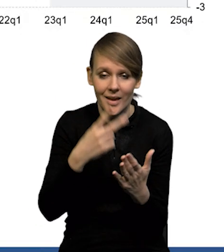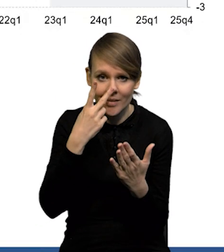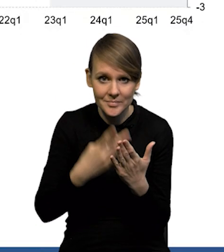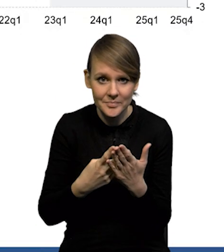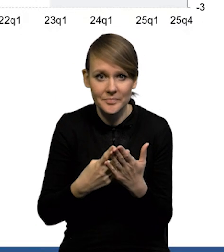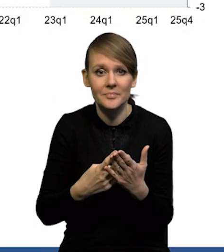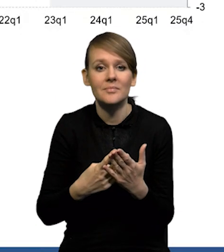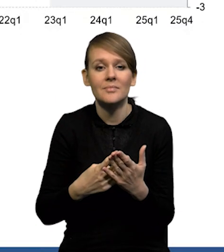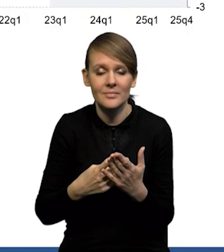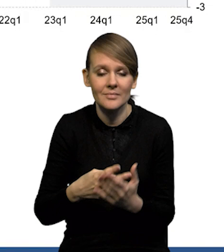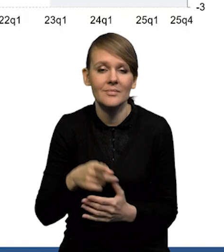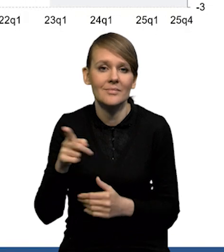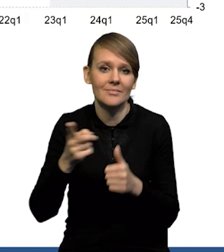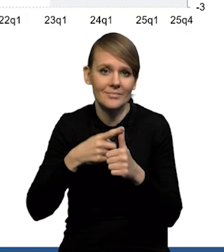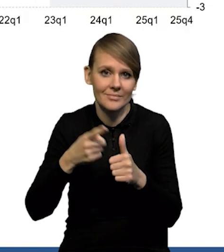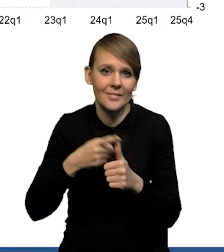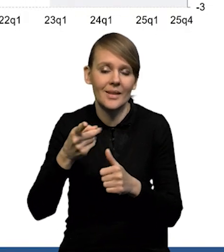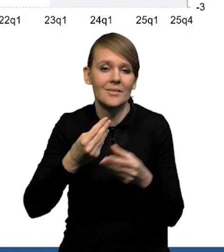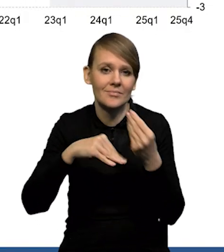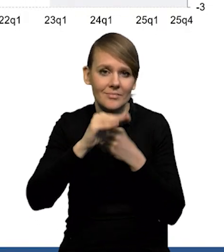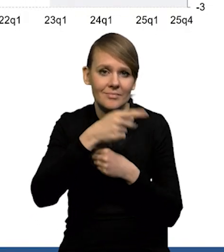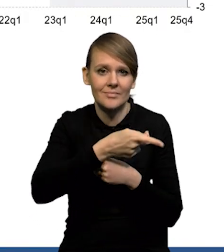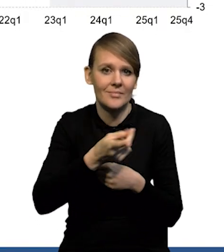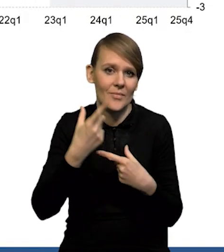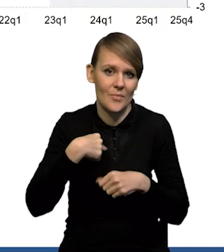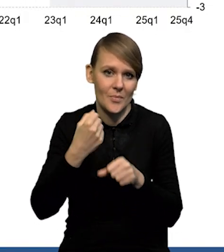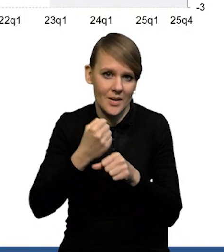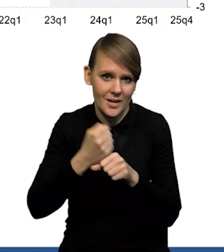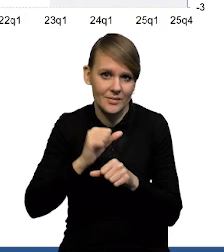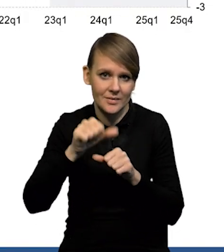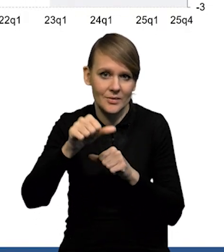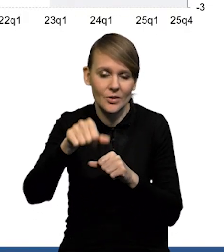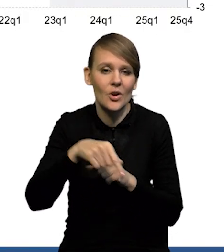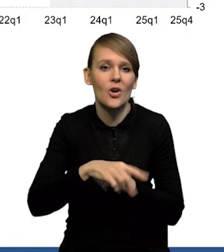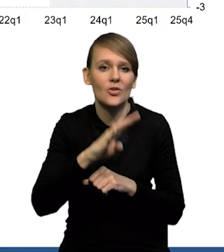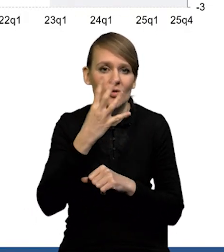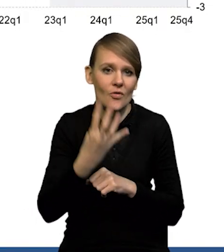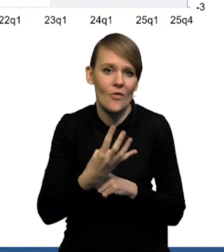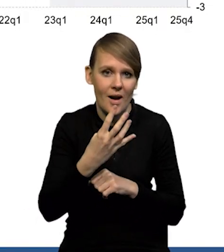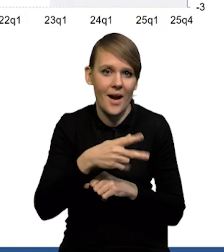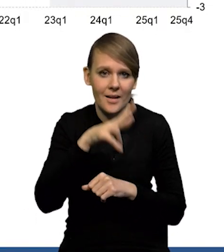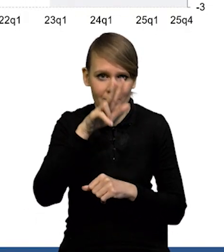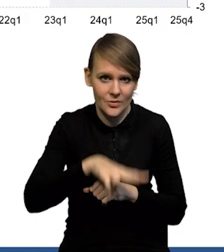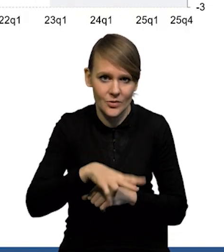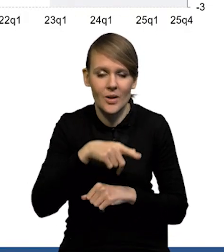dane BAEL pokazały na wzrost liczby pracujących w ujęciu rok do roku za czwarty kwartał. Niewielki, bo o 0,1,